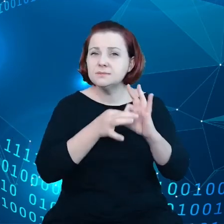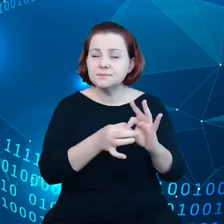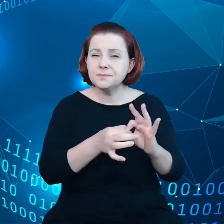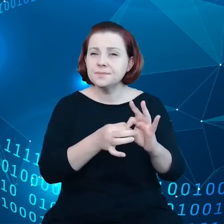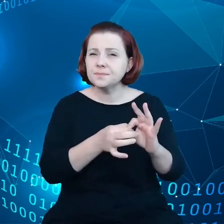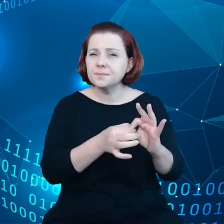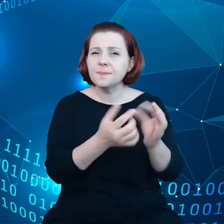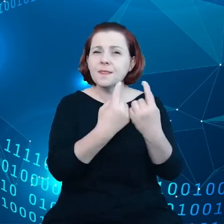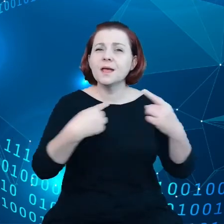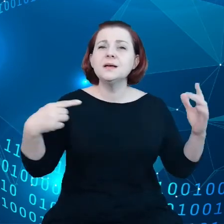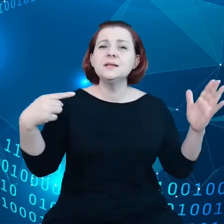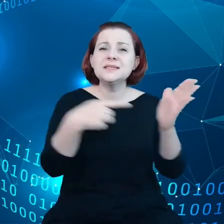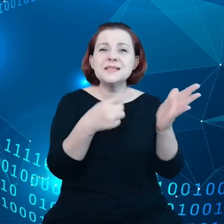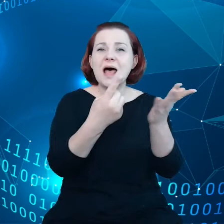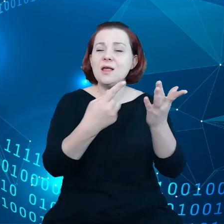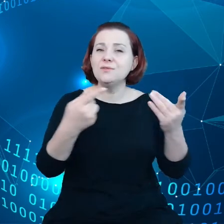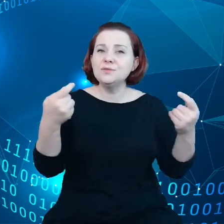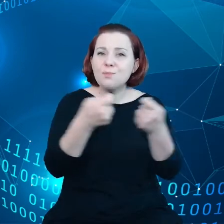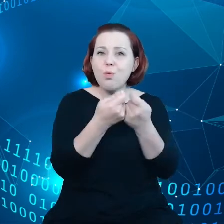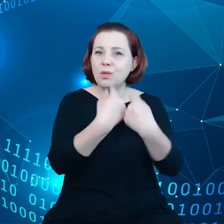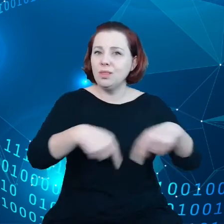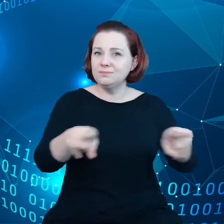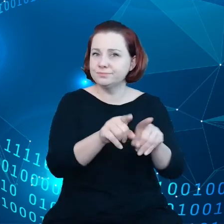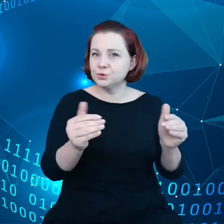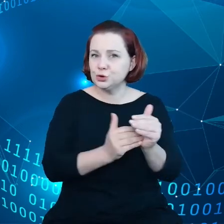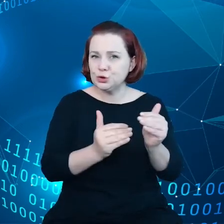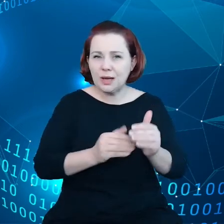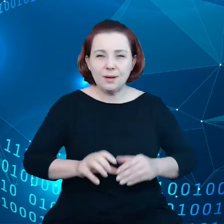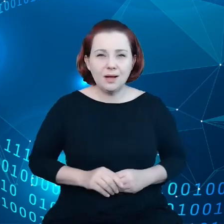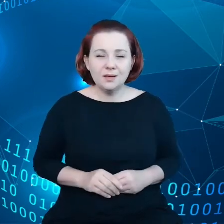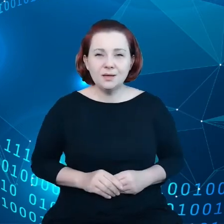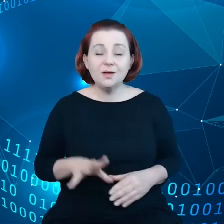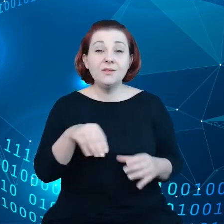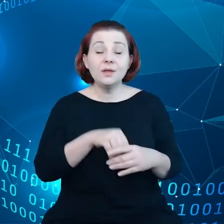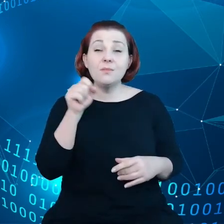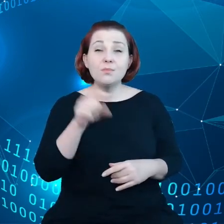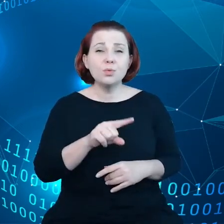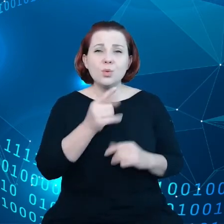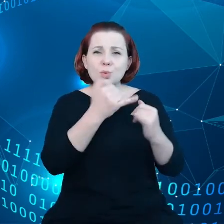wspólnych celów tyczących się umiejętności, infrastruktury,